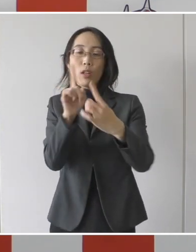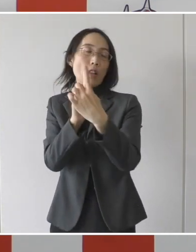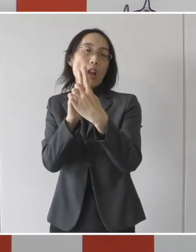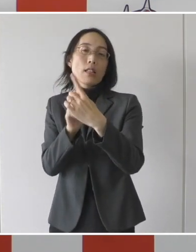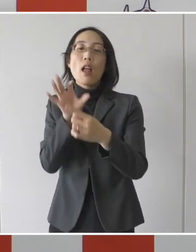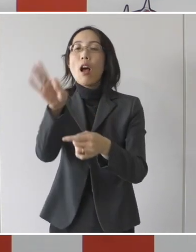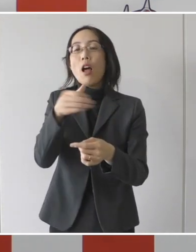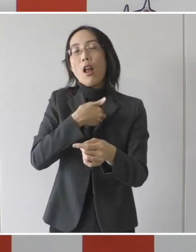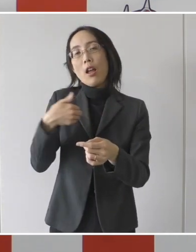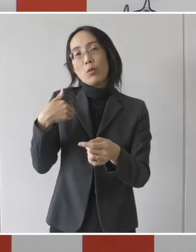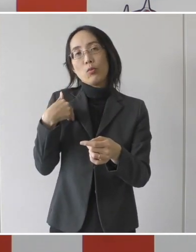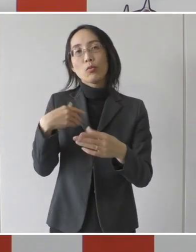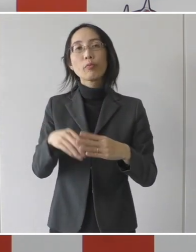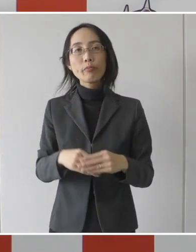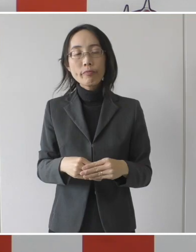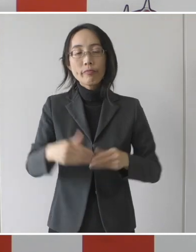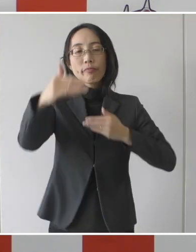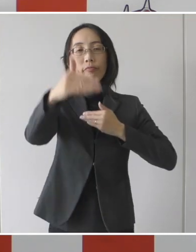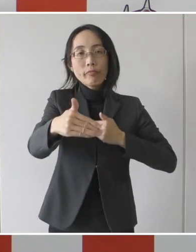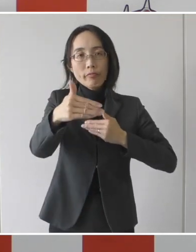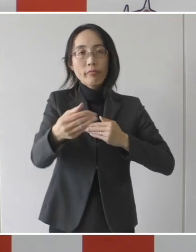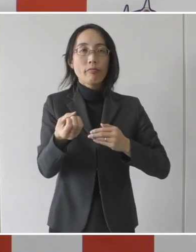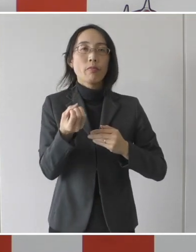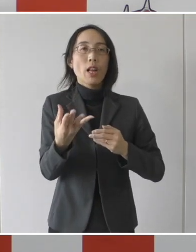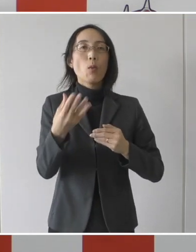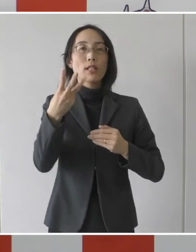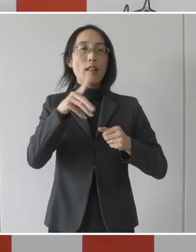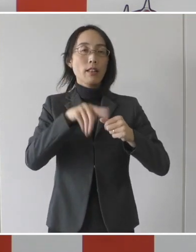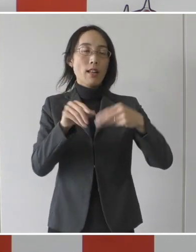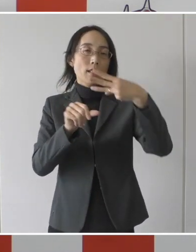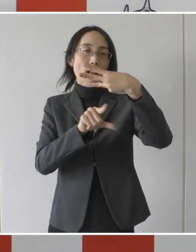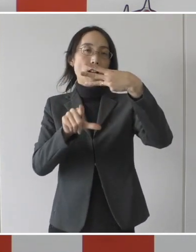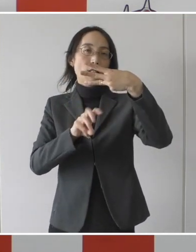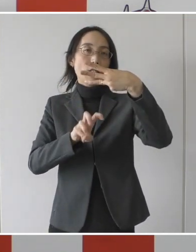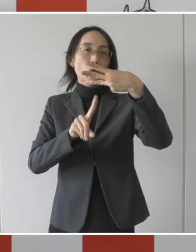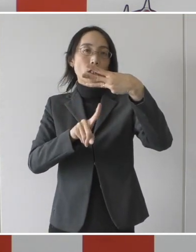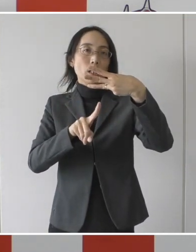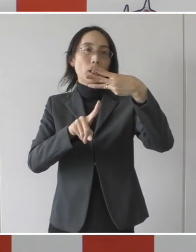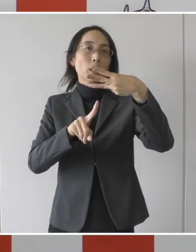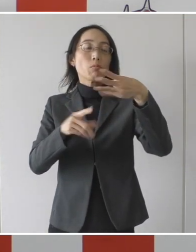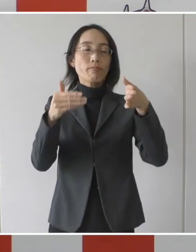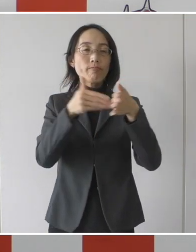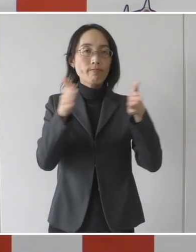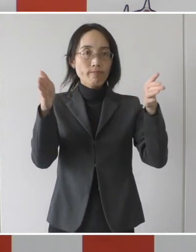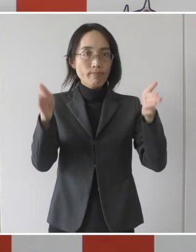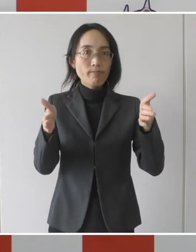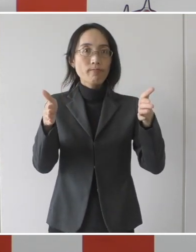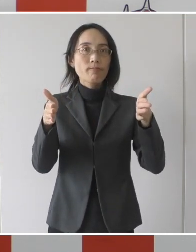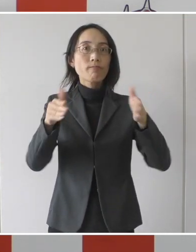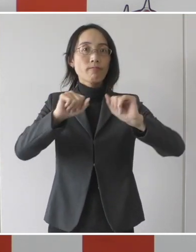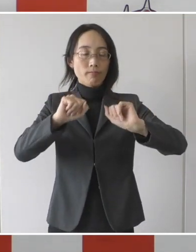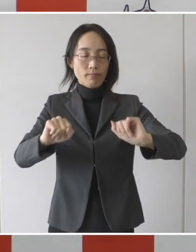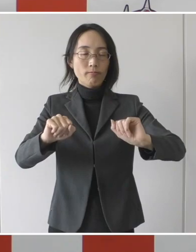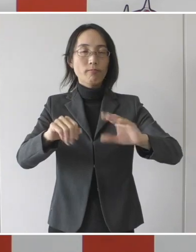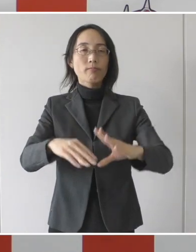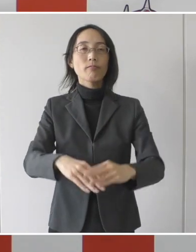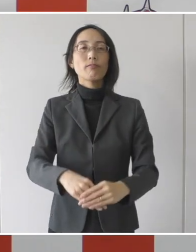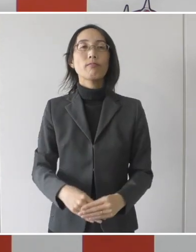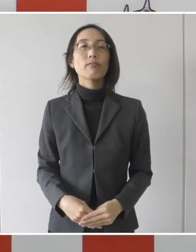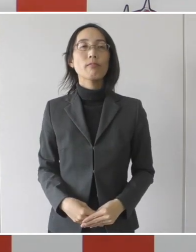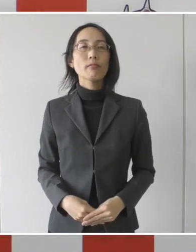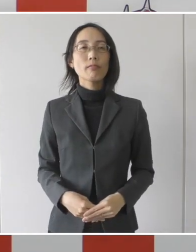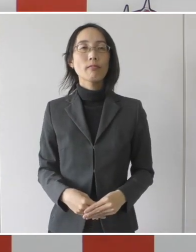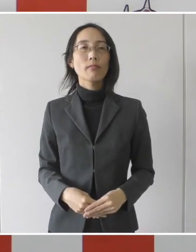期間としては令和3年3月31日までということで実施をしたいというふうに思います。